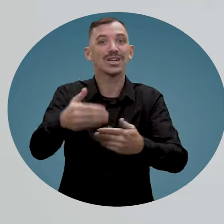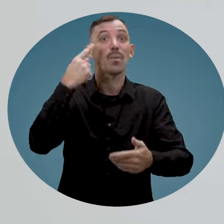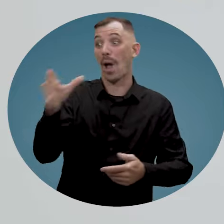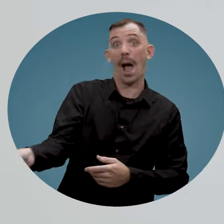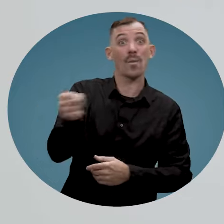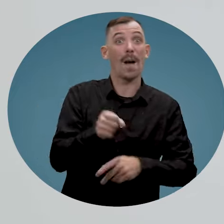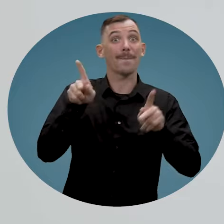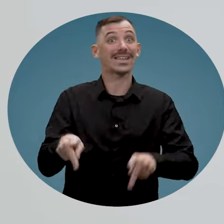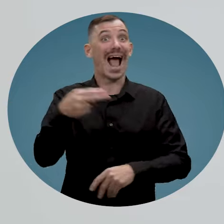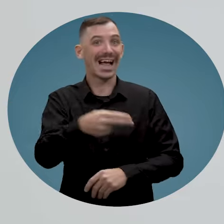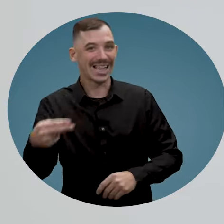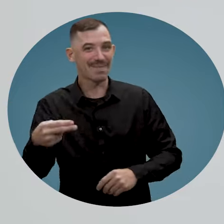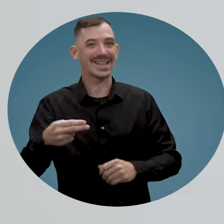pour engager une personne handicapée.